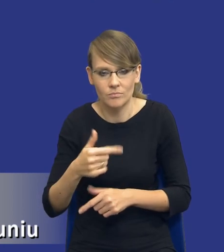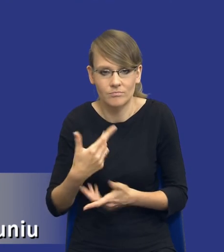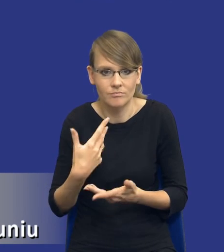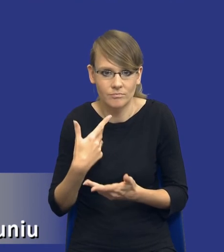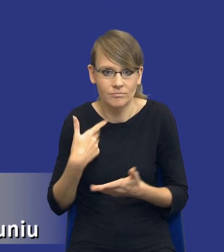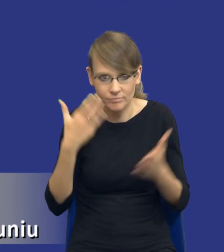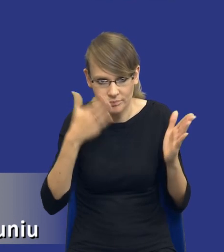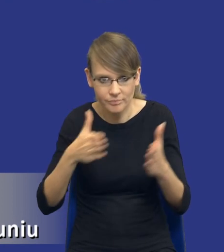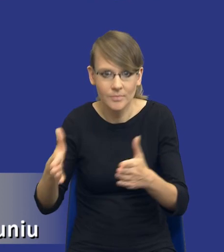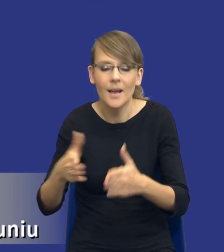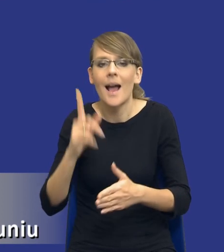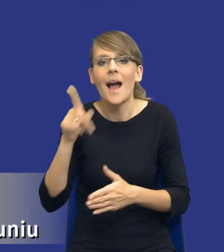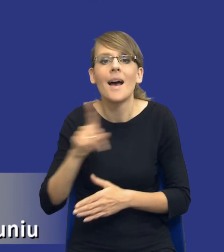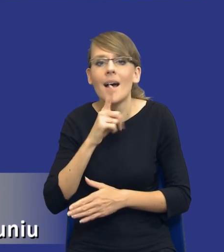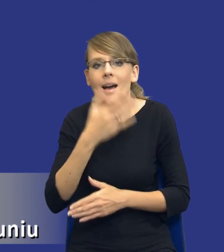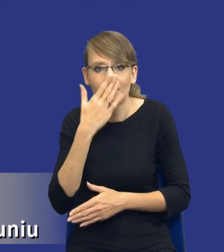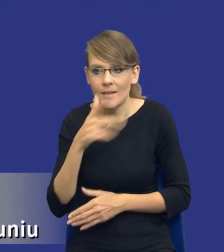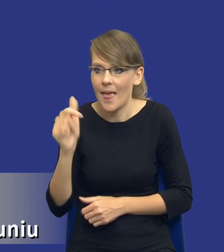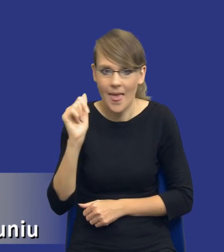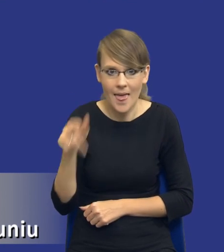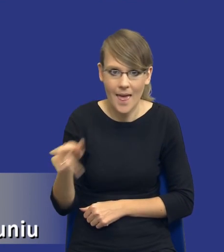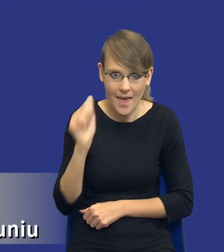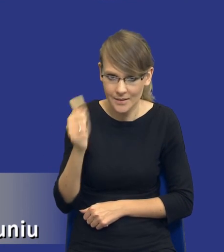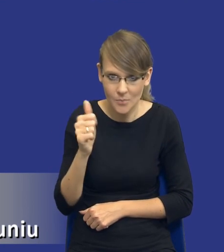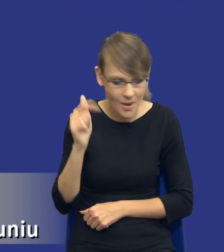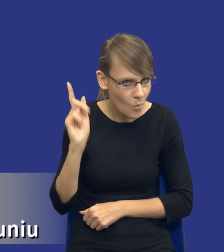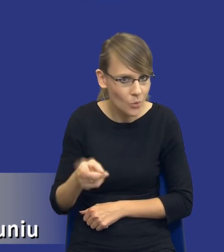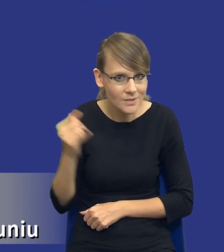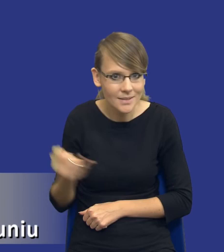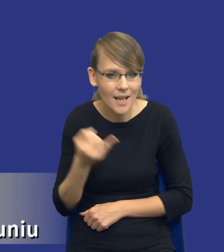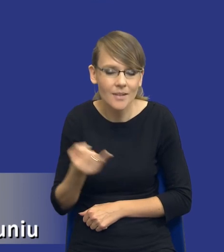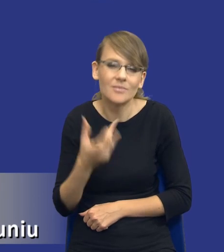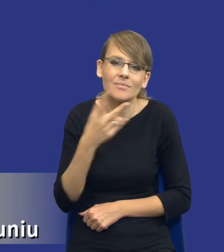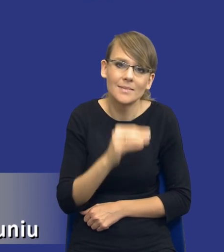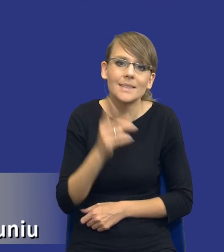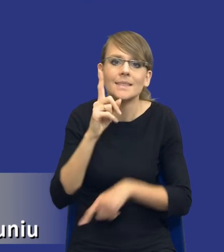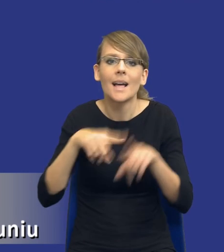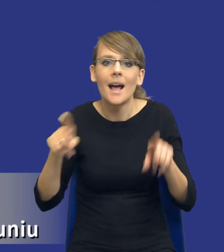to nie jest taka rekomendacja, że ten ekspert musi być zawsze. To będzie zależało od samego zamawiającego,